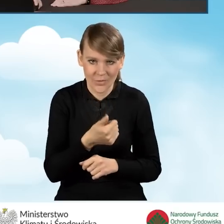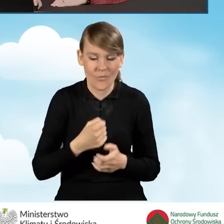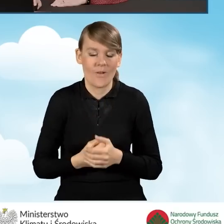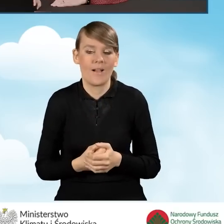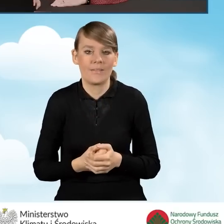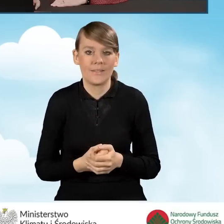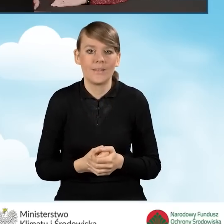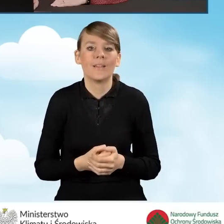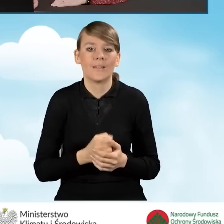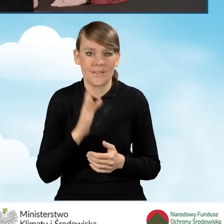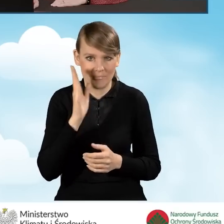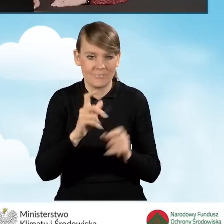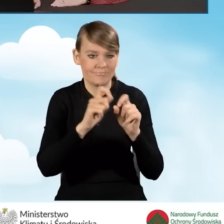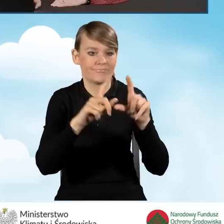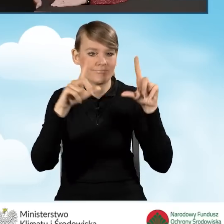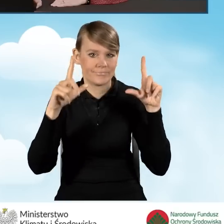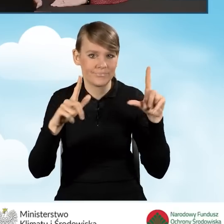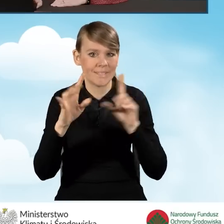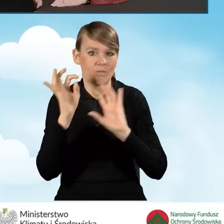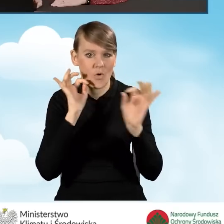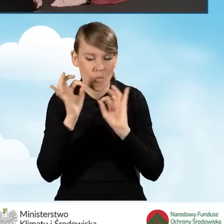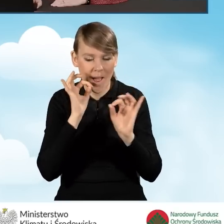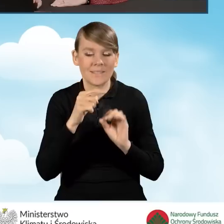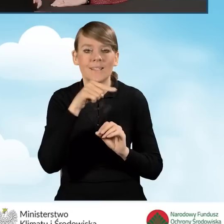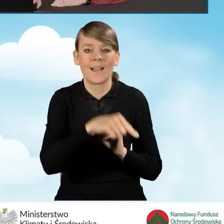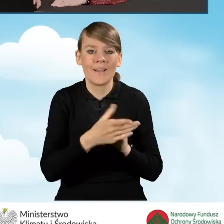Wniosek wyświetla nam informację, że podpisywanie wniosku